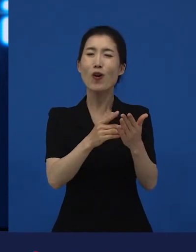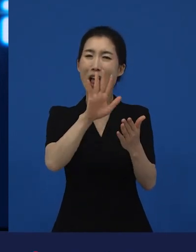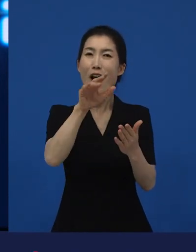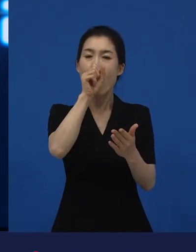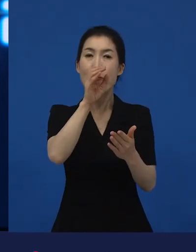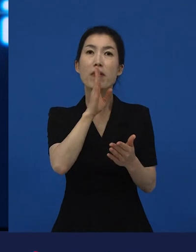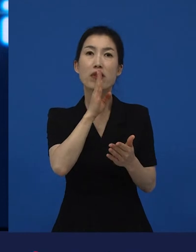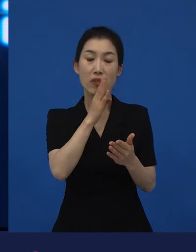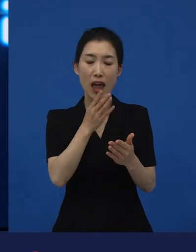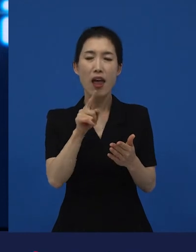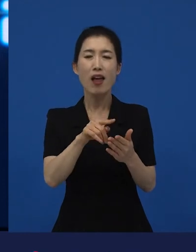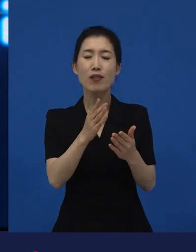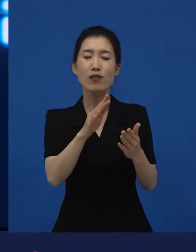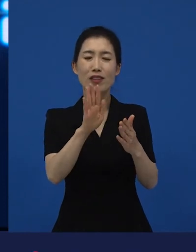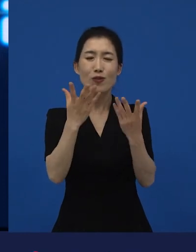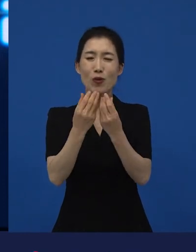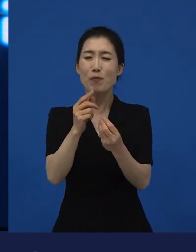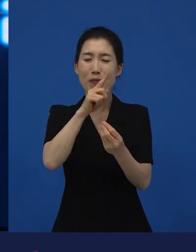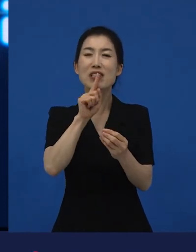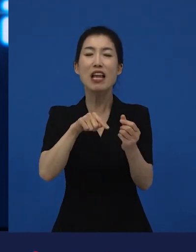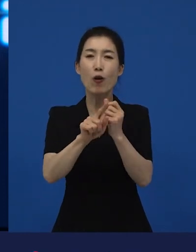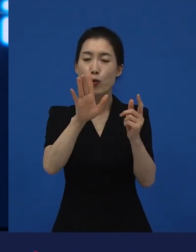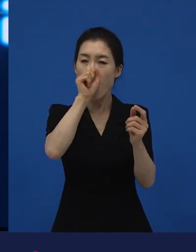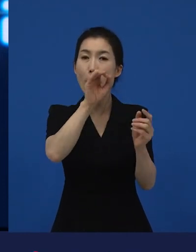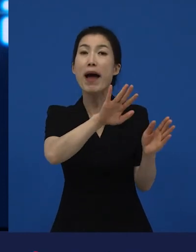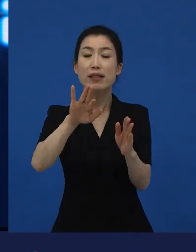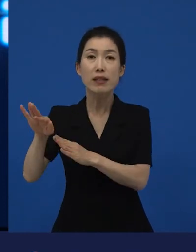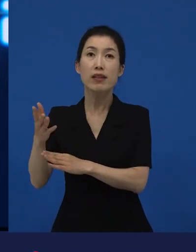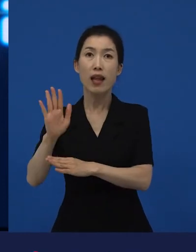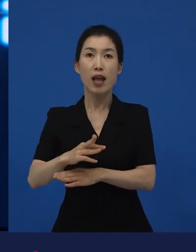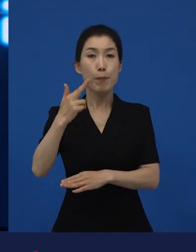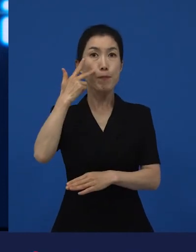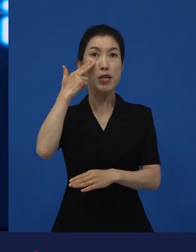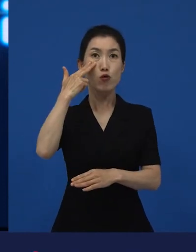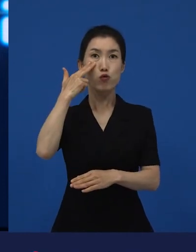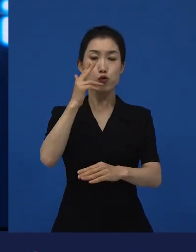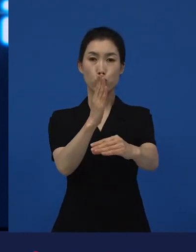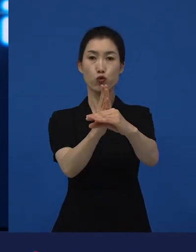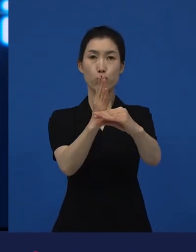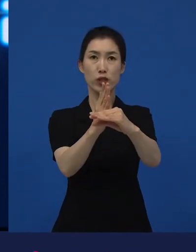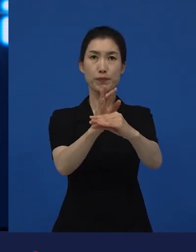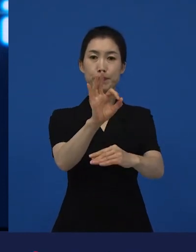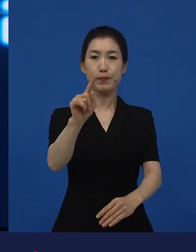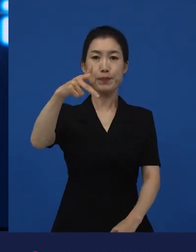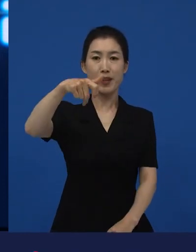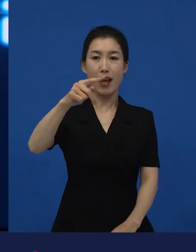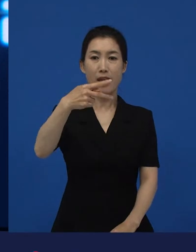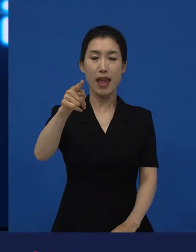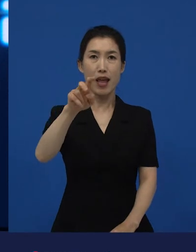외국어로 된 영화가 미국이라는 곳, 중심 한복판에 있는 아카데미에서